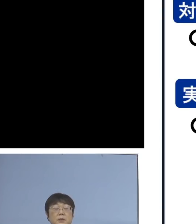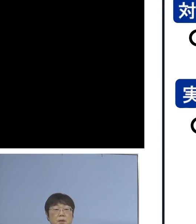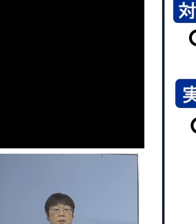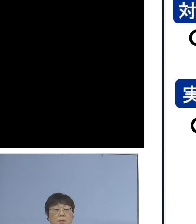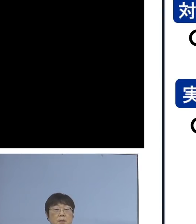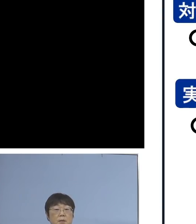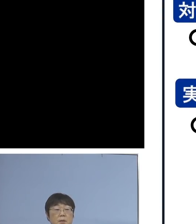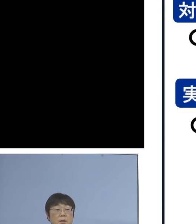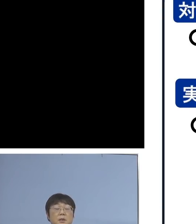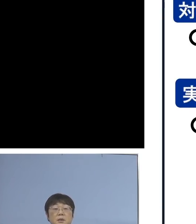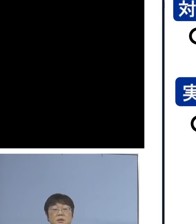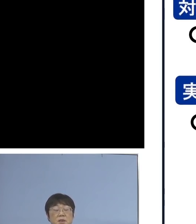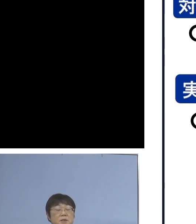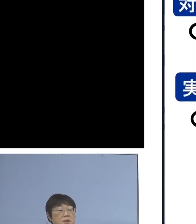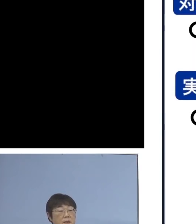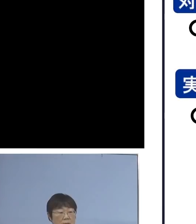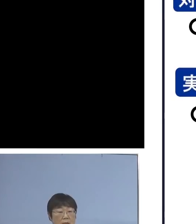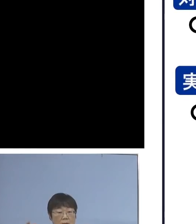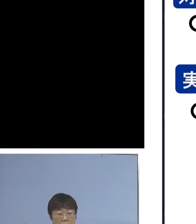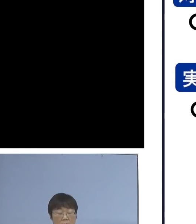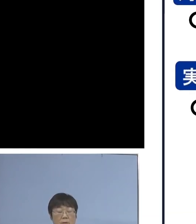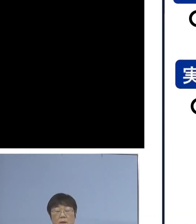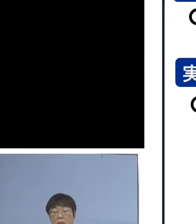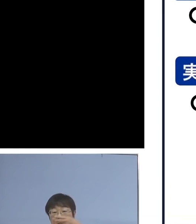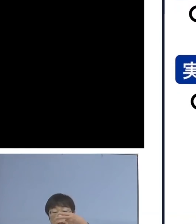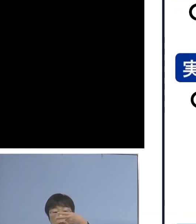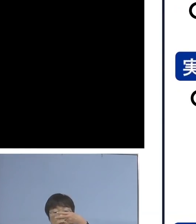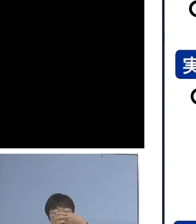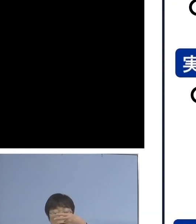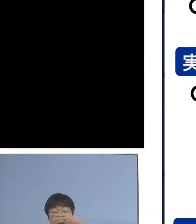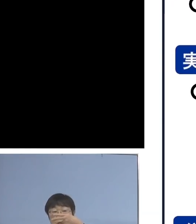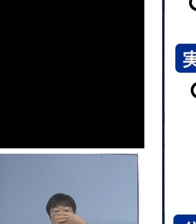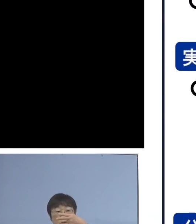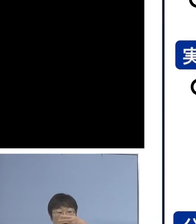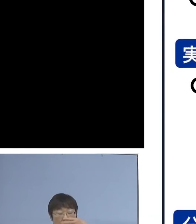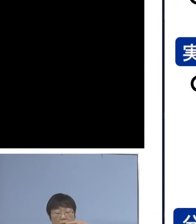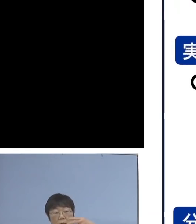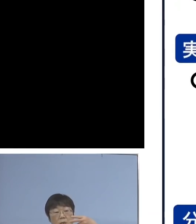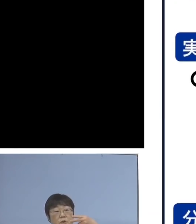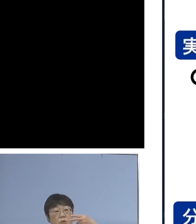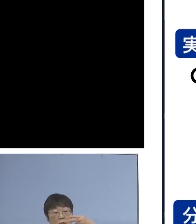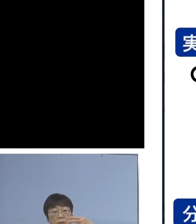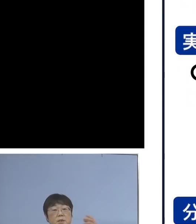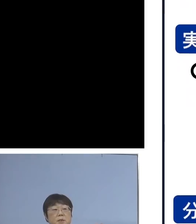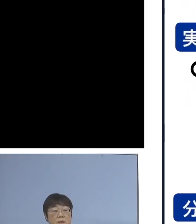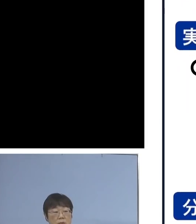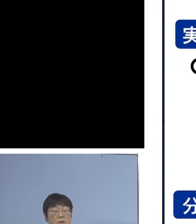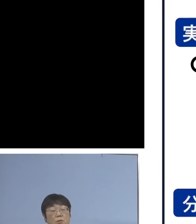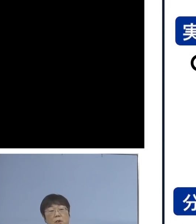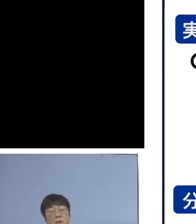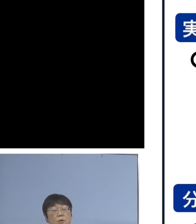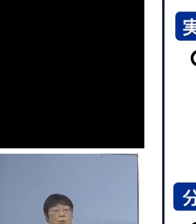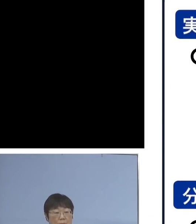そして実施期間につきましては 2月7日月曜日から2月18日金曜日まで